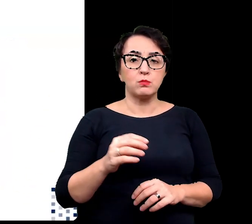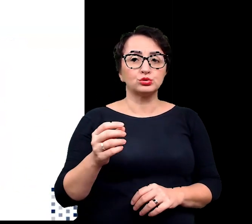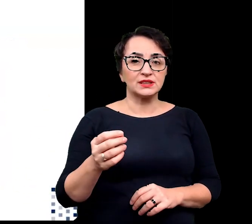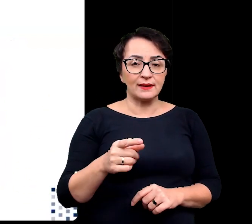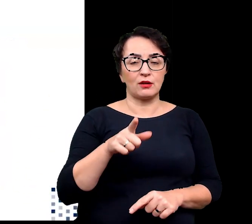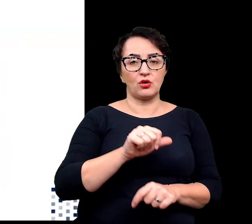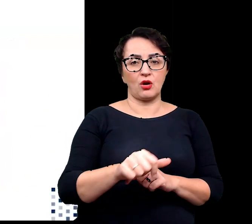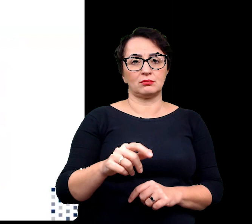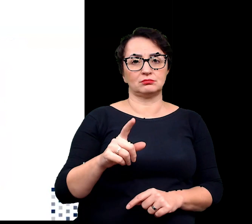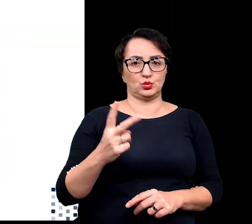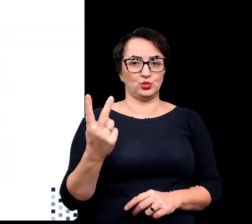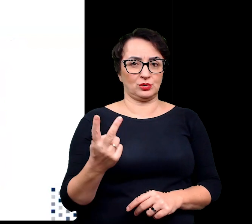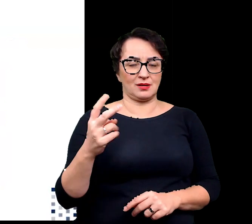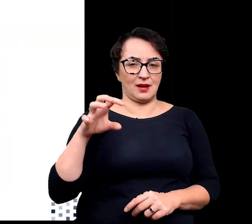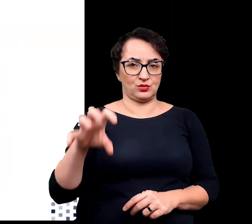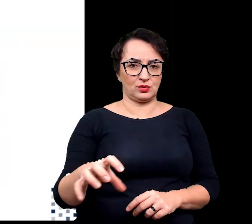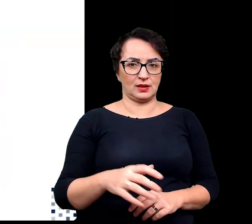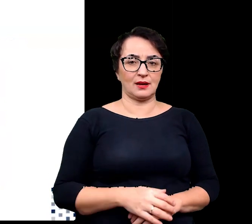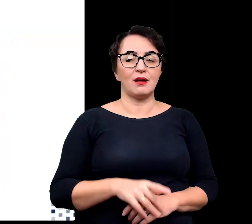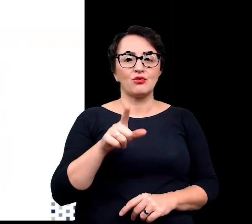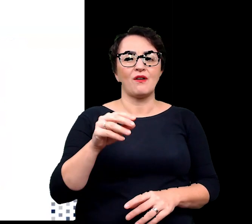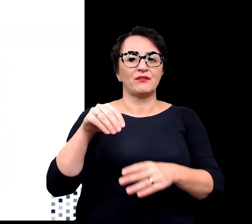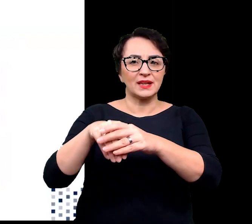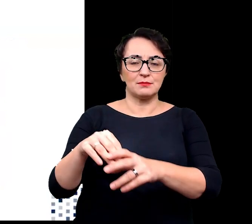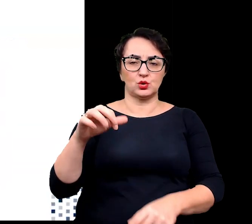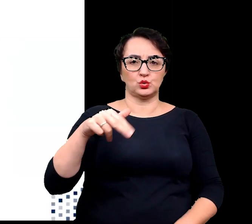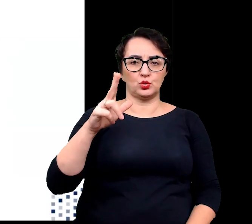a wiele z nich to wspominane przeze mnie wcześniej sukulenty.